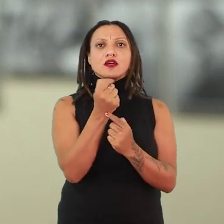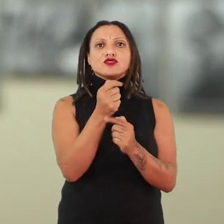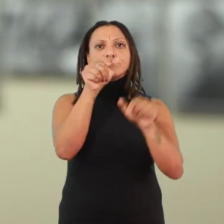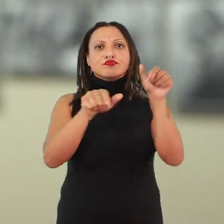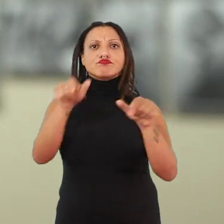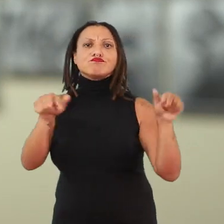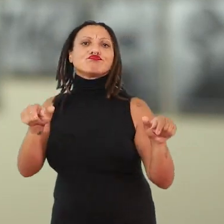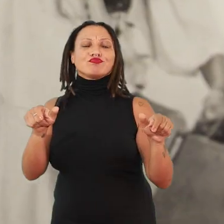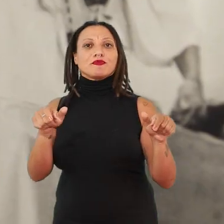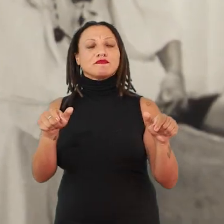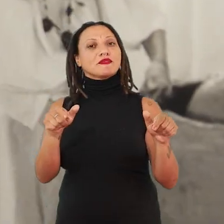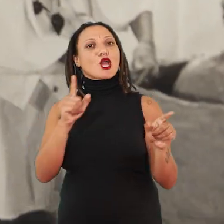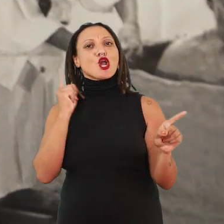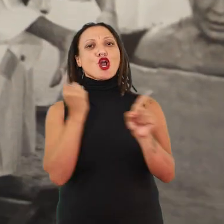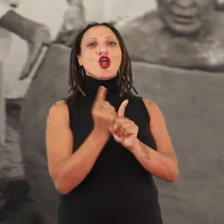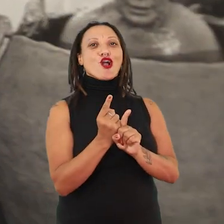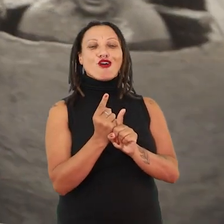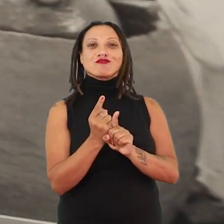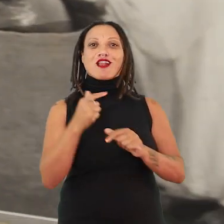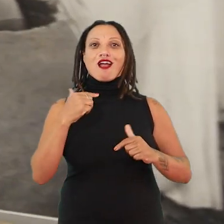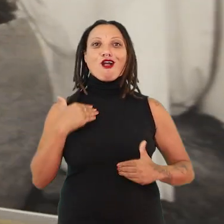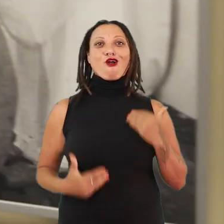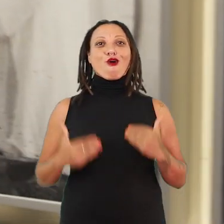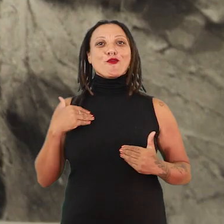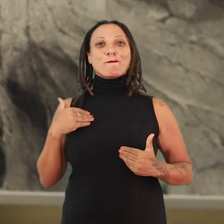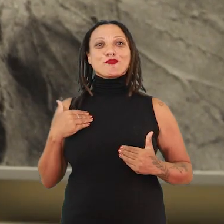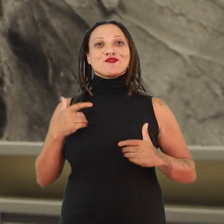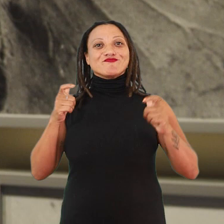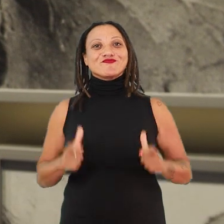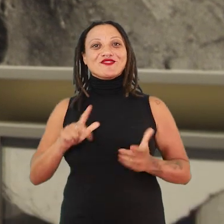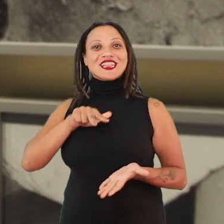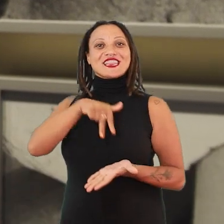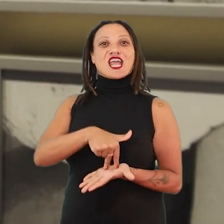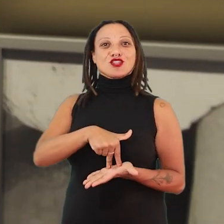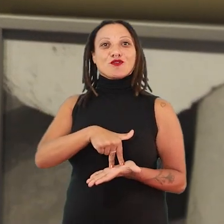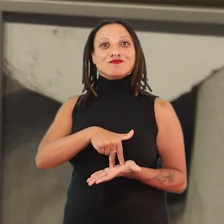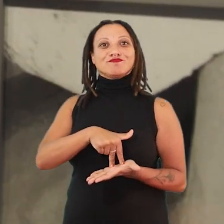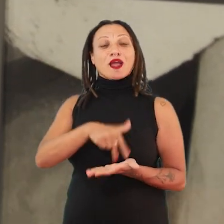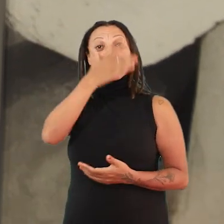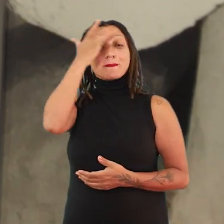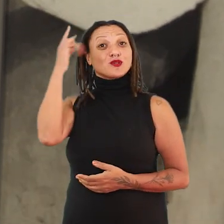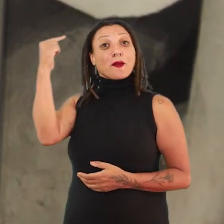de pessoas artistas, a gente encontra corpos-territórios. A gente encontra pessoas que estão pensando a partir